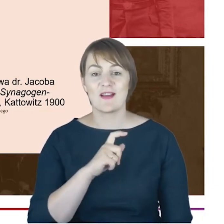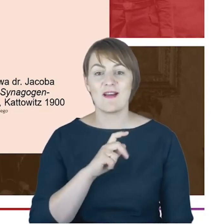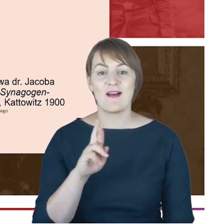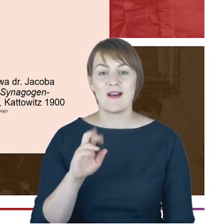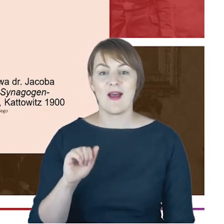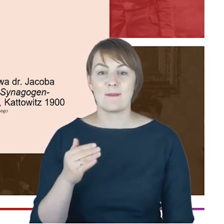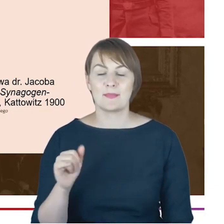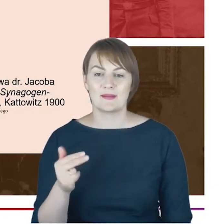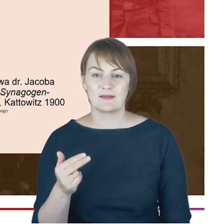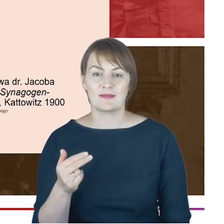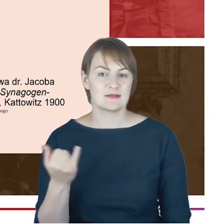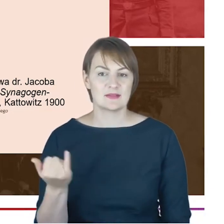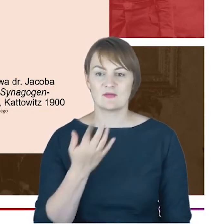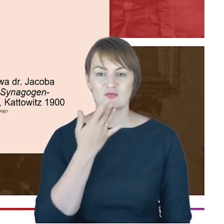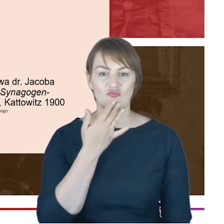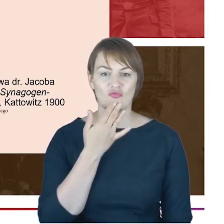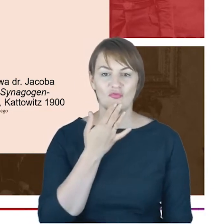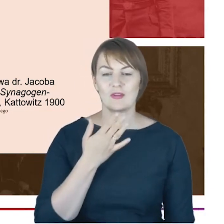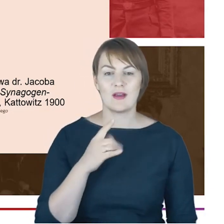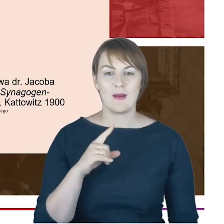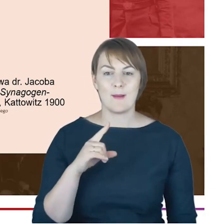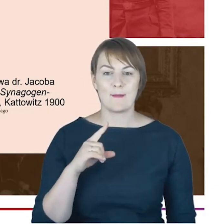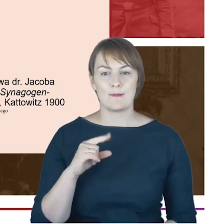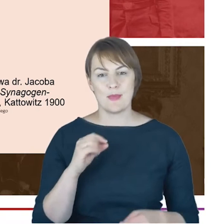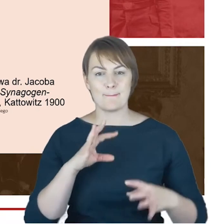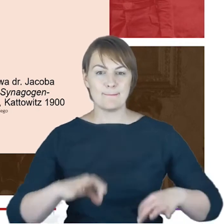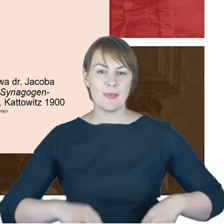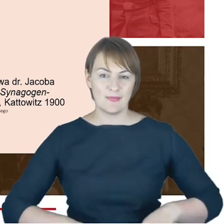per panie bracie na urzędzie. Ja myślę-tu koniec cytatu-że